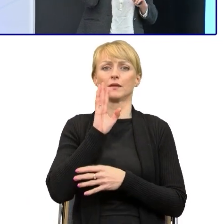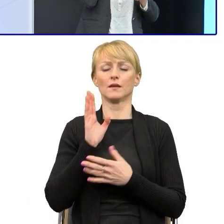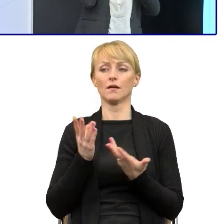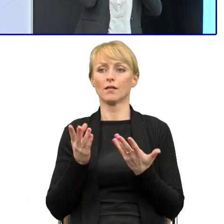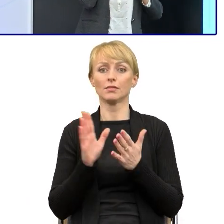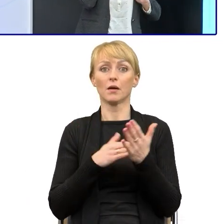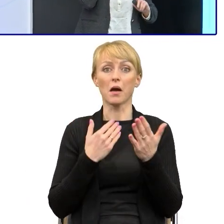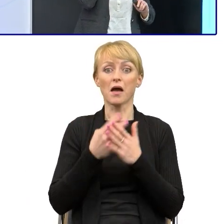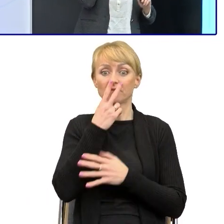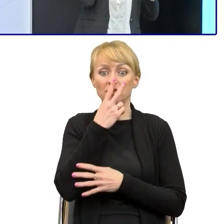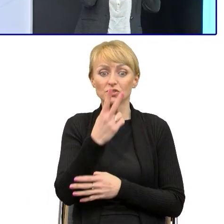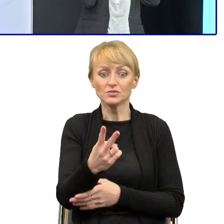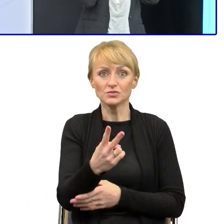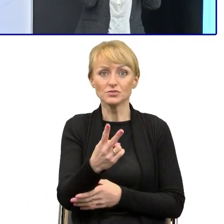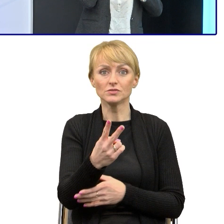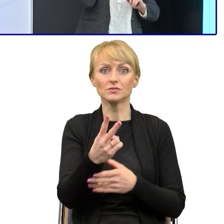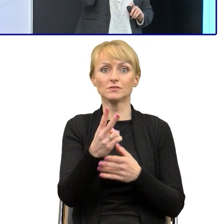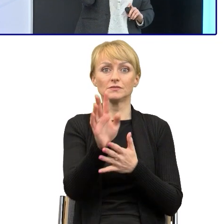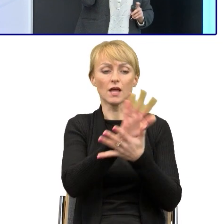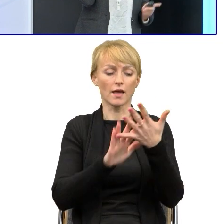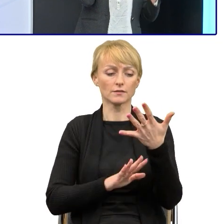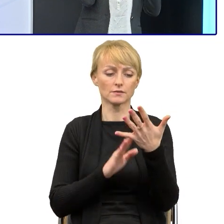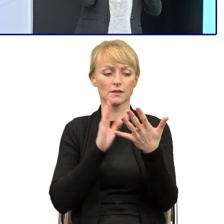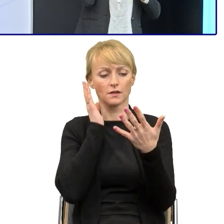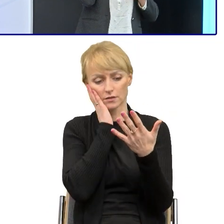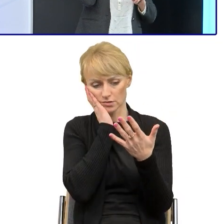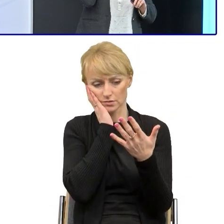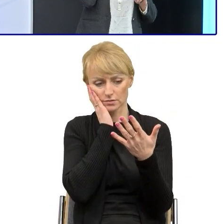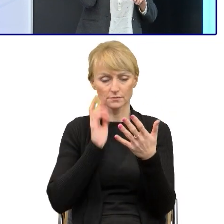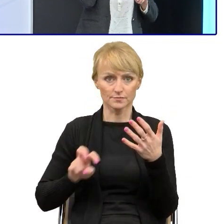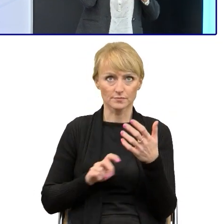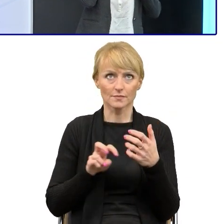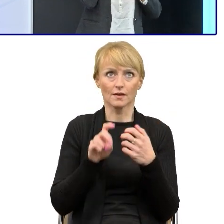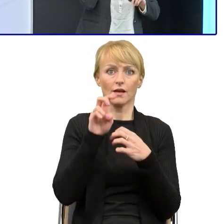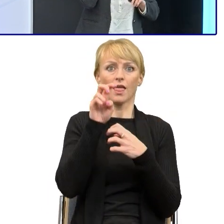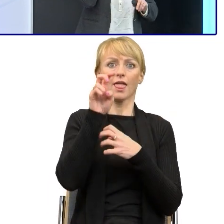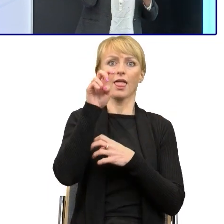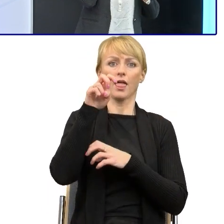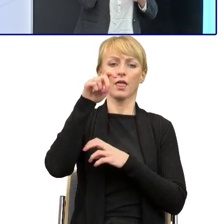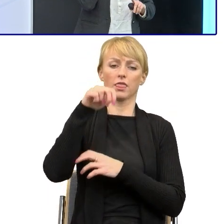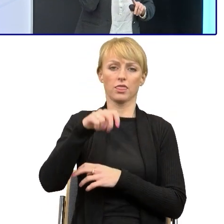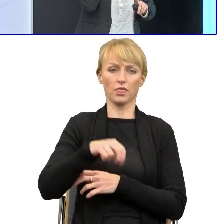powyżej tekstu schodzi z góry, wspina się i musi na nowo się wspinać, co powoduje, że jest sfrustrowana, jest zmęczona,